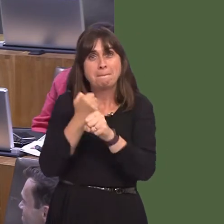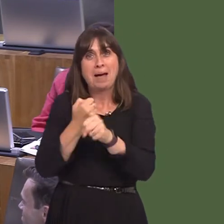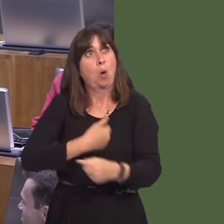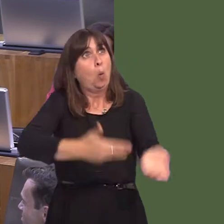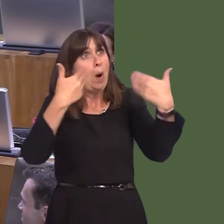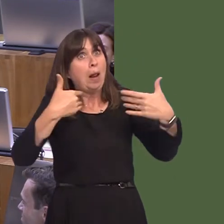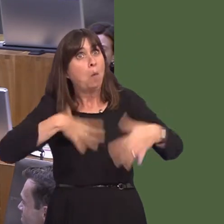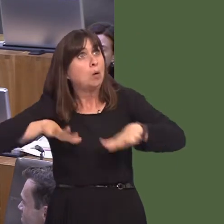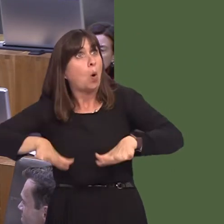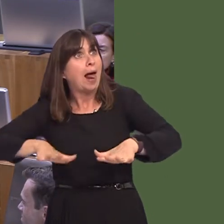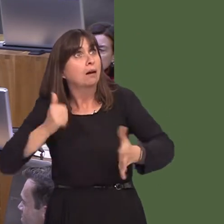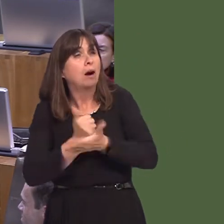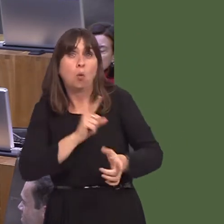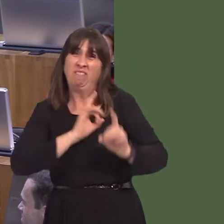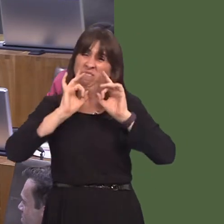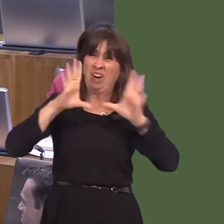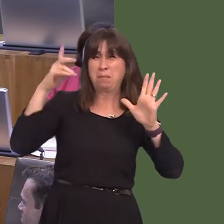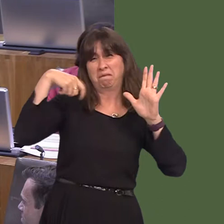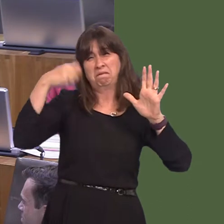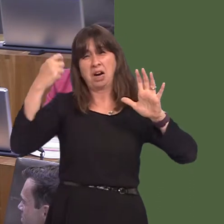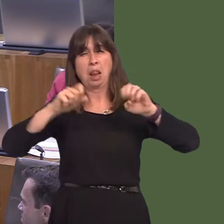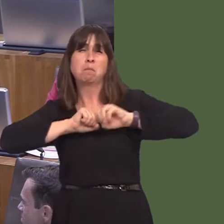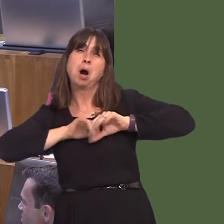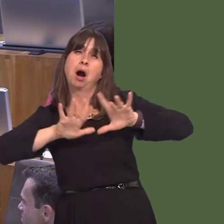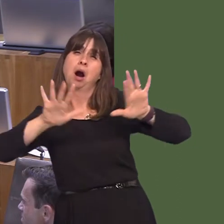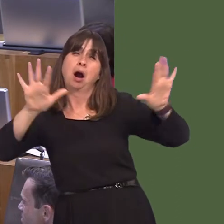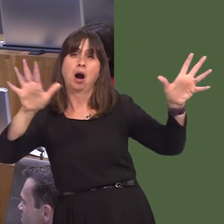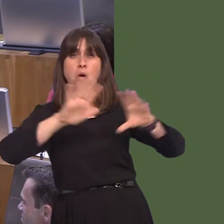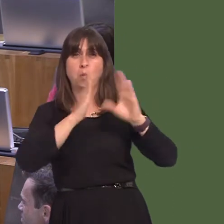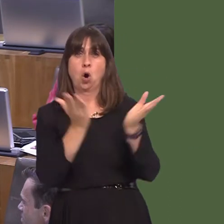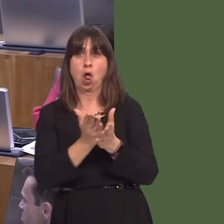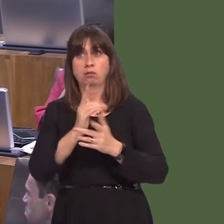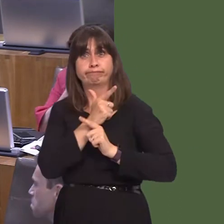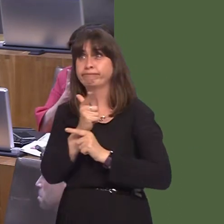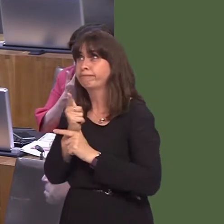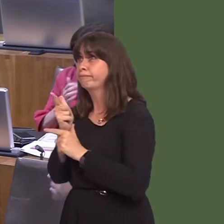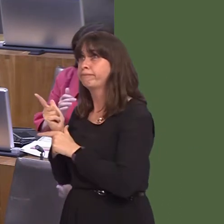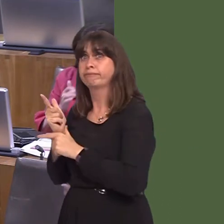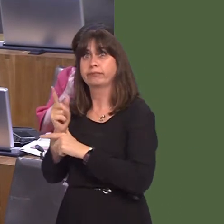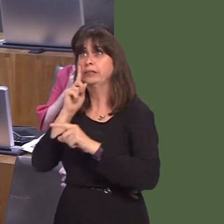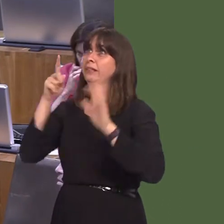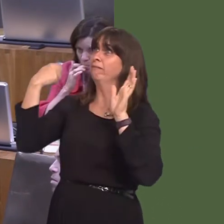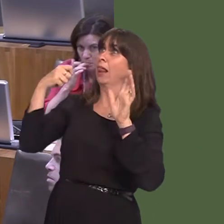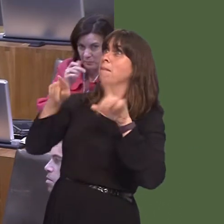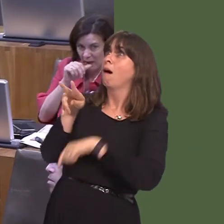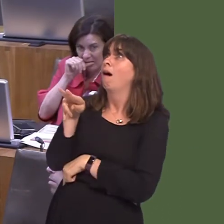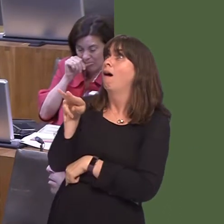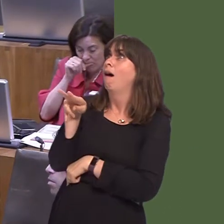'An increasing number of blockbuster films are being shot at locations across Wales and Pinewoodís new base will offer even more opportunities to see Wales on film, from which